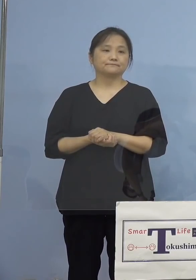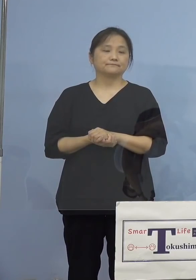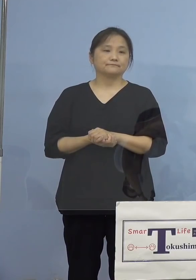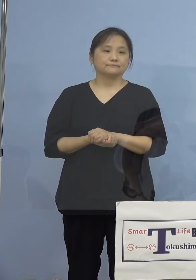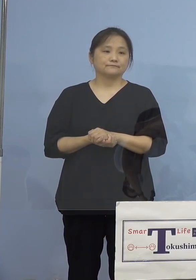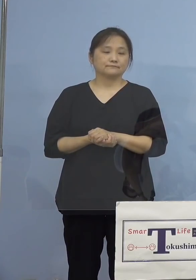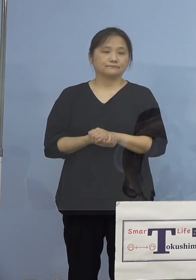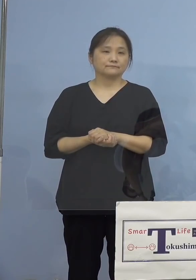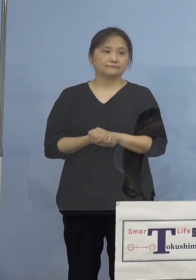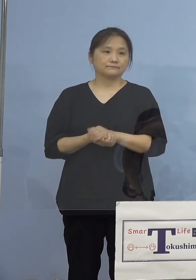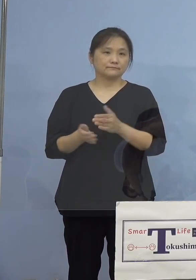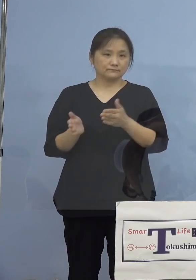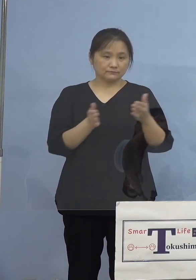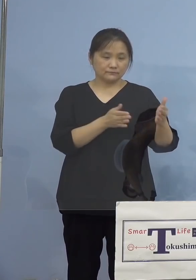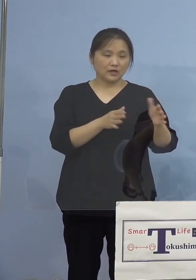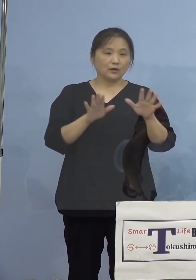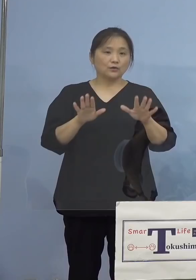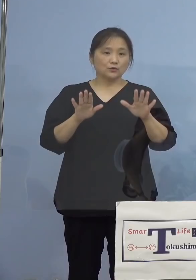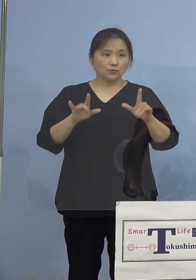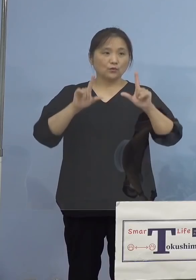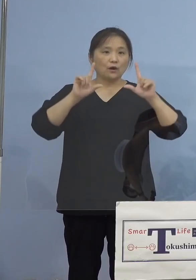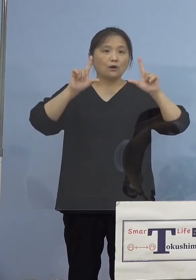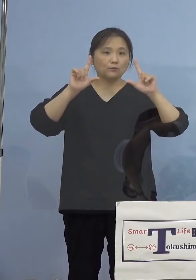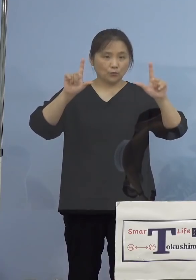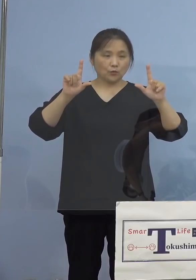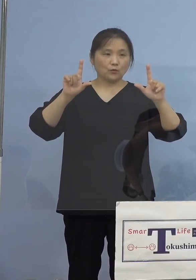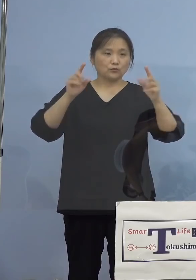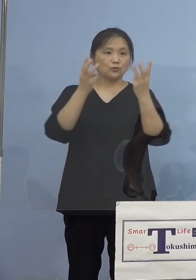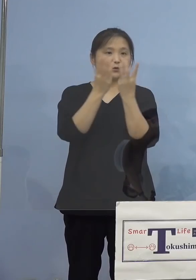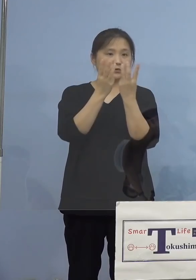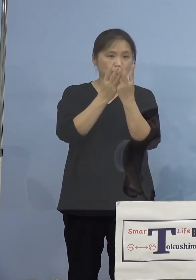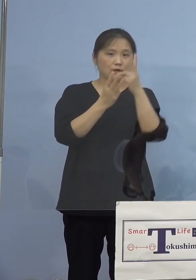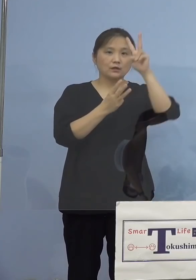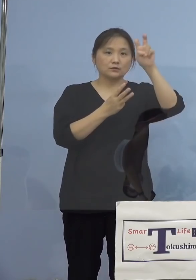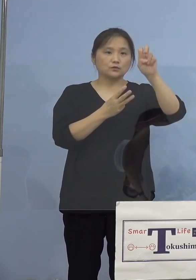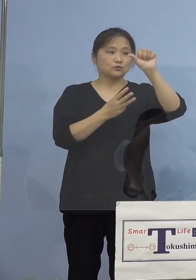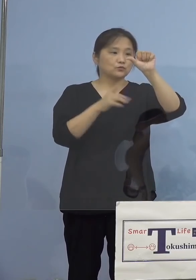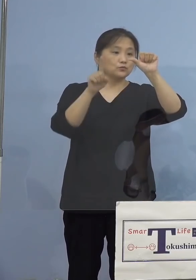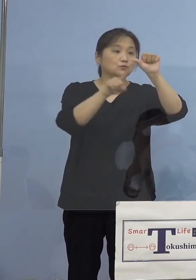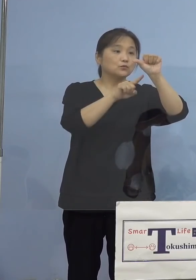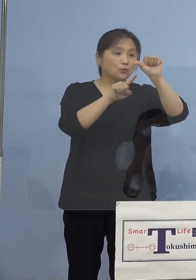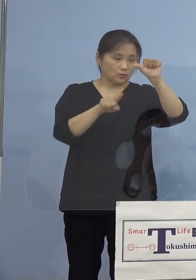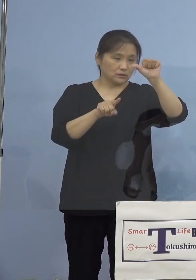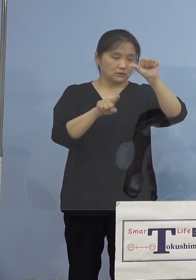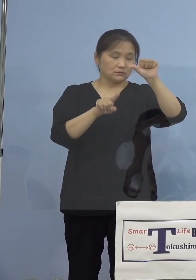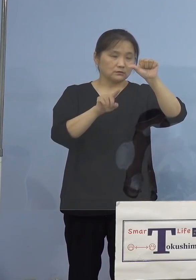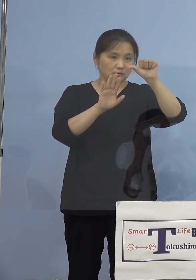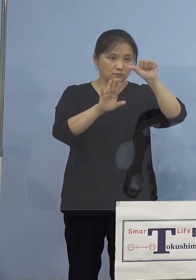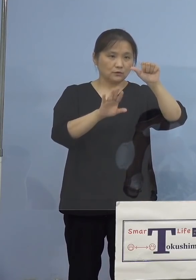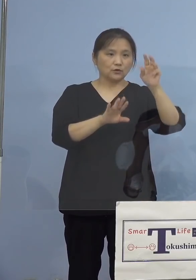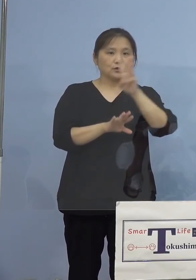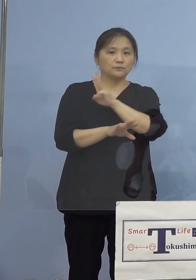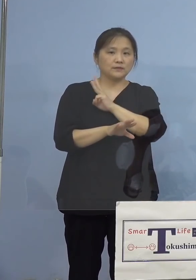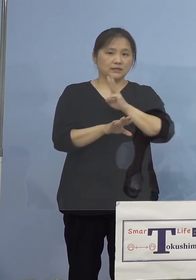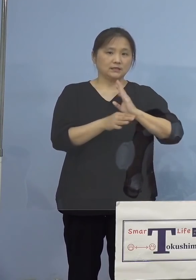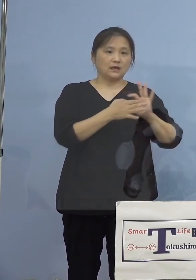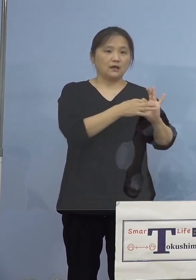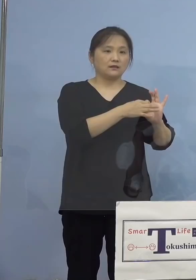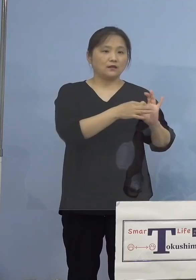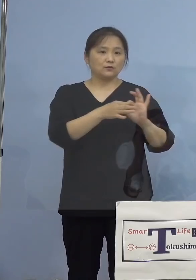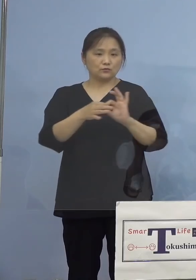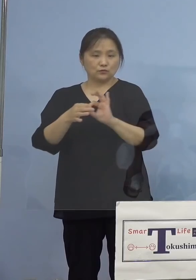さて本日の発表数値は25名ということですが 3日連続で感染者数が前日から